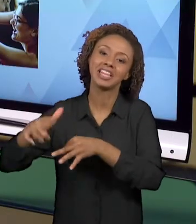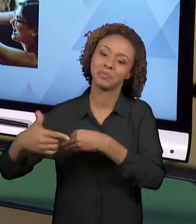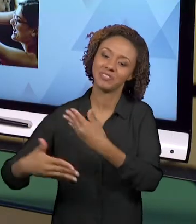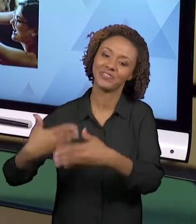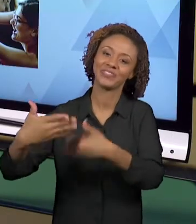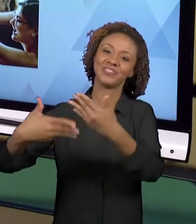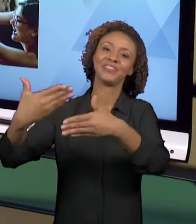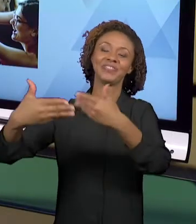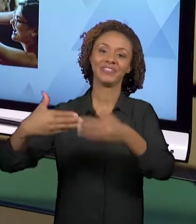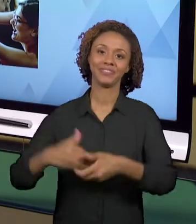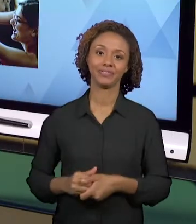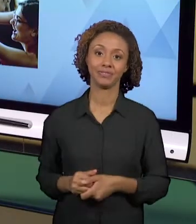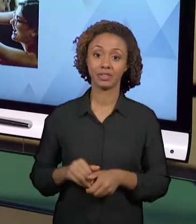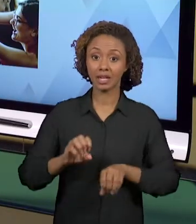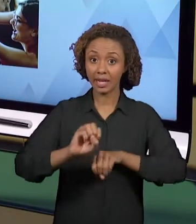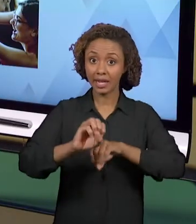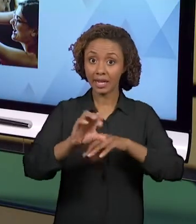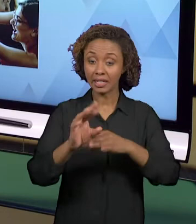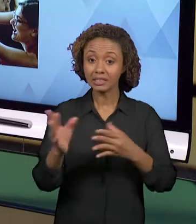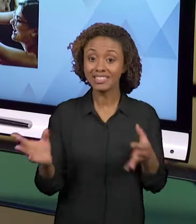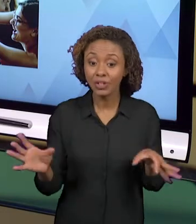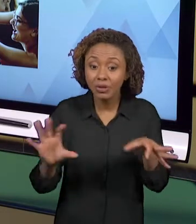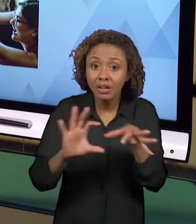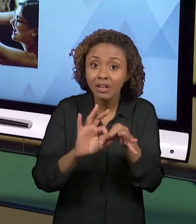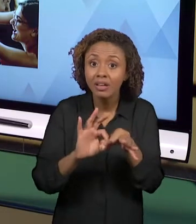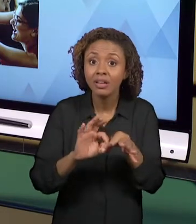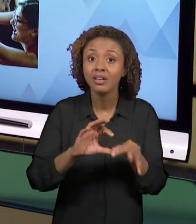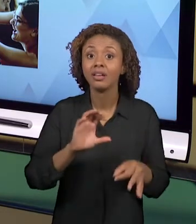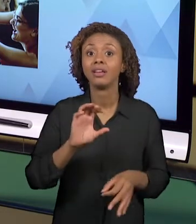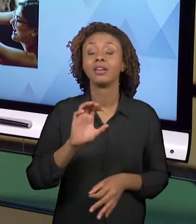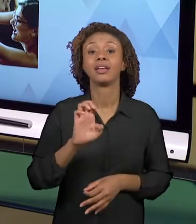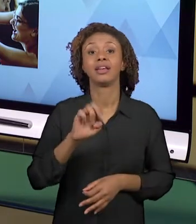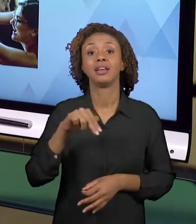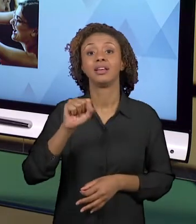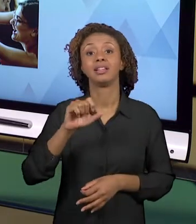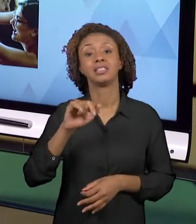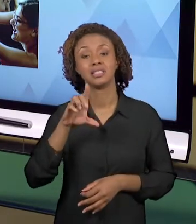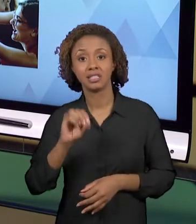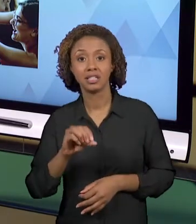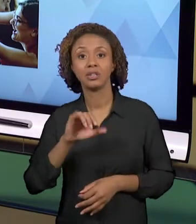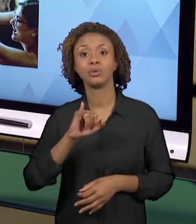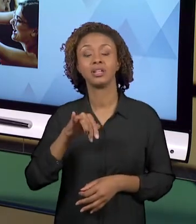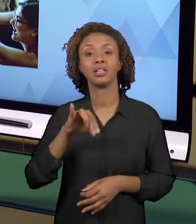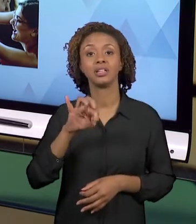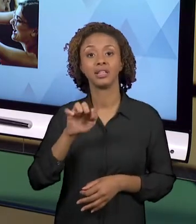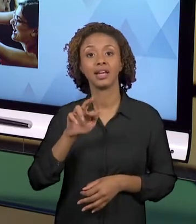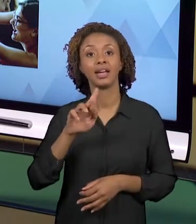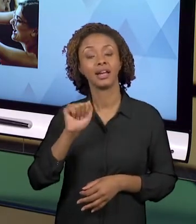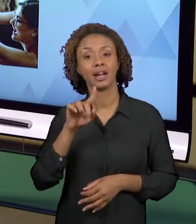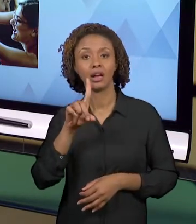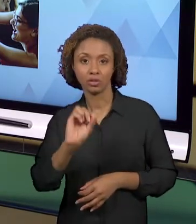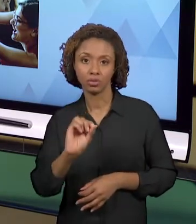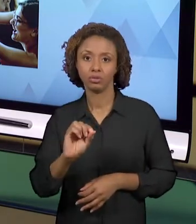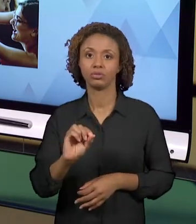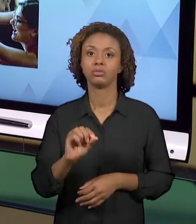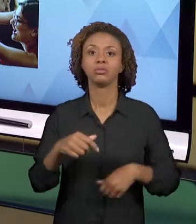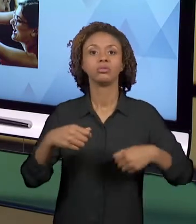INTEGRADO É INTEGRADO EM HISTÓRIA, GEOGRAFIA, CIÊNCIAS, EM ARTES... ELE É INTEGRADO, INCLUSIVE,